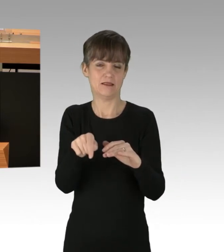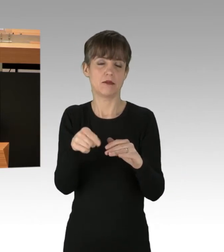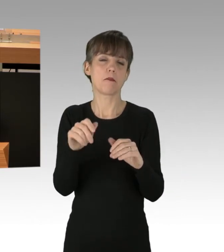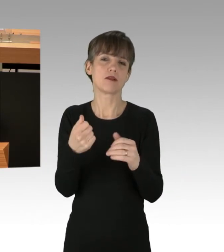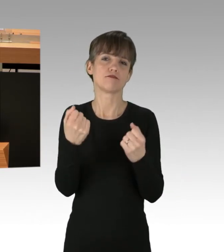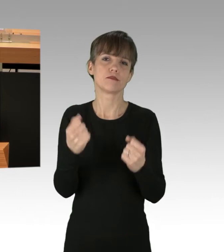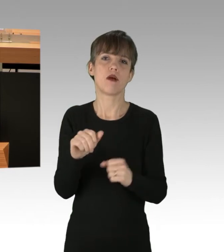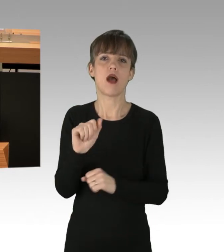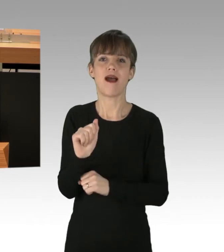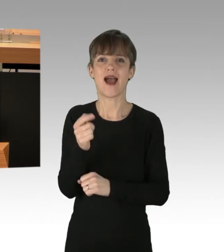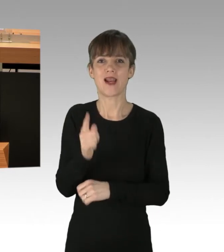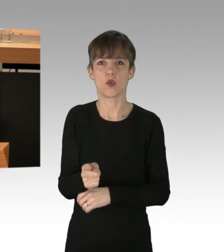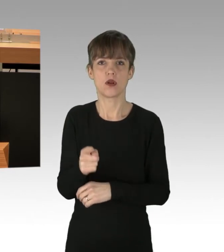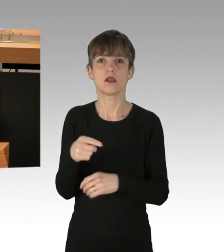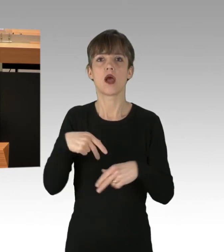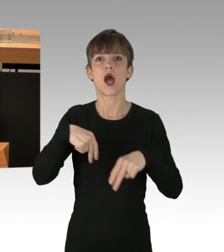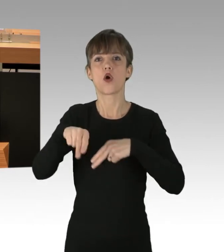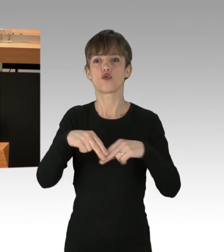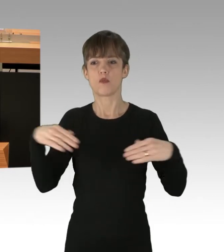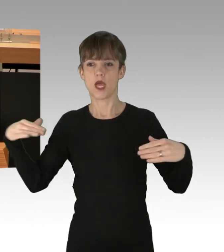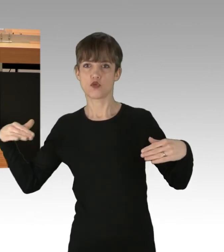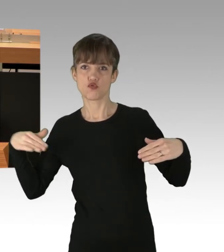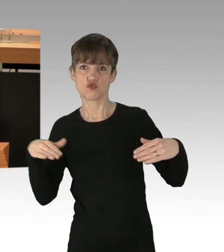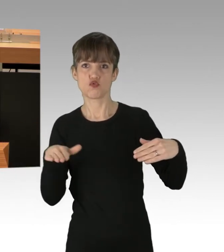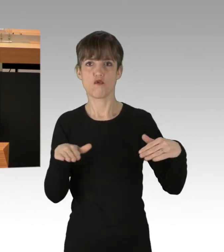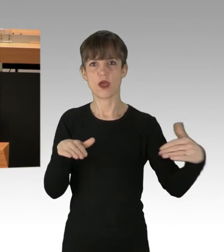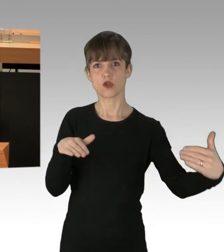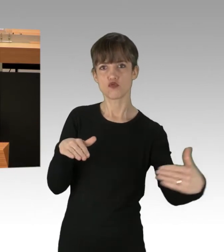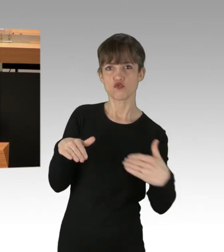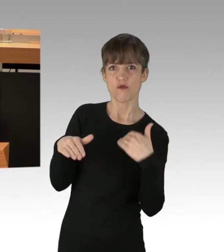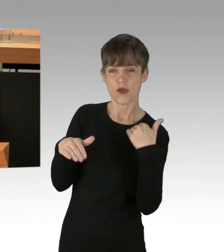auf Autobahn-Zufahrten festgeklebt und diese teilweise stundenlang blockiert.